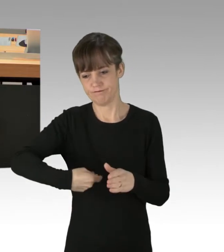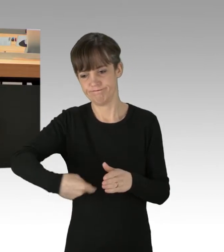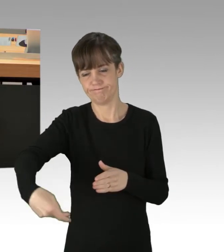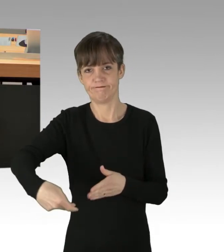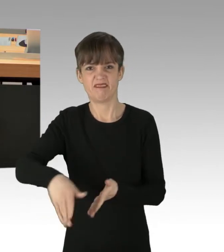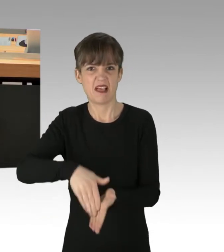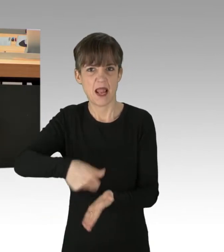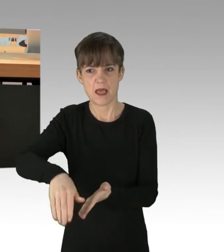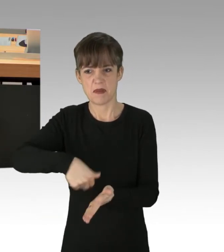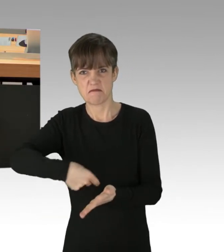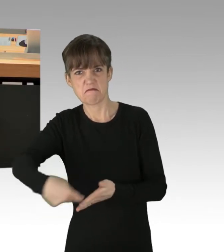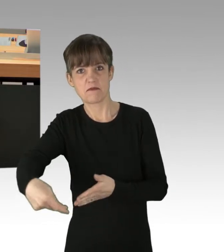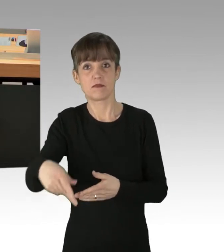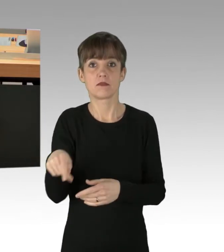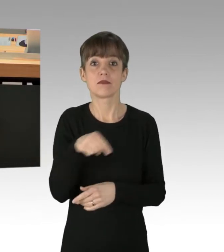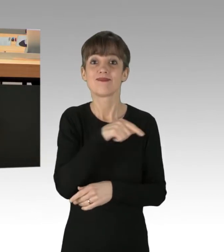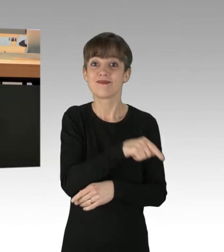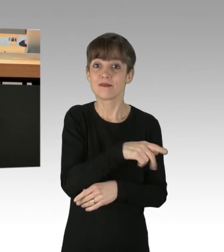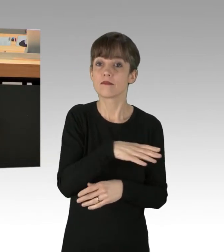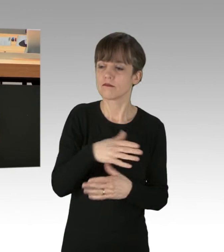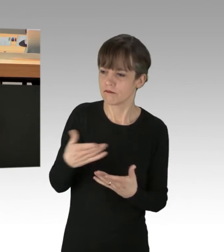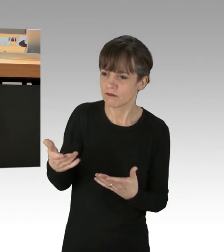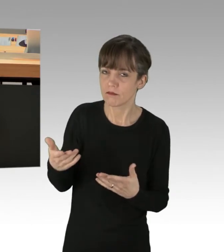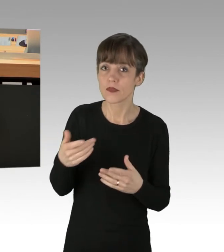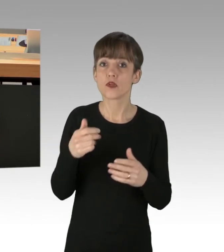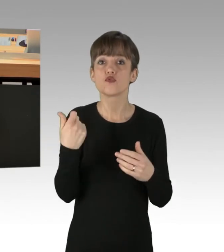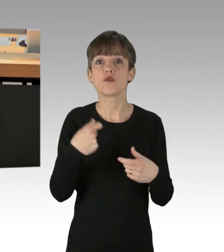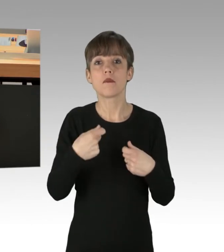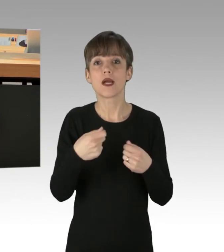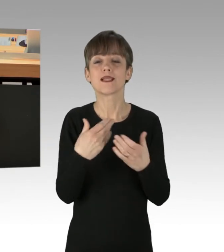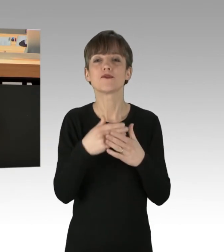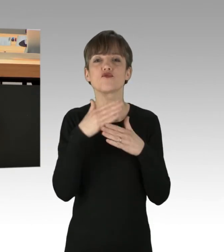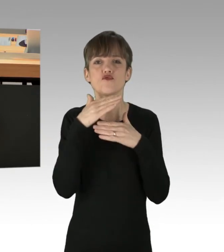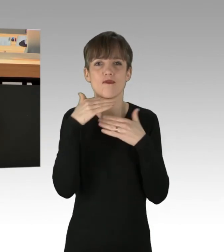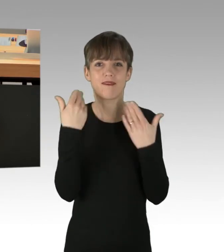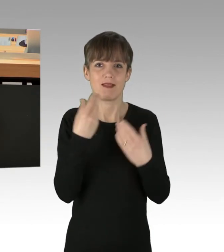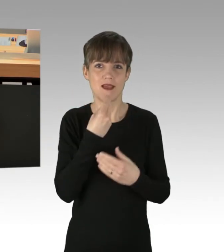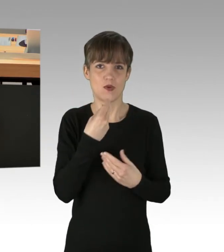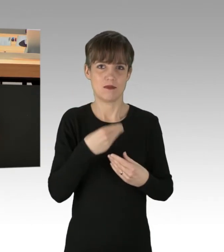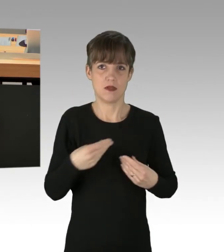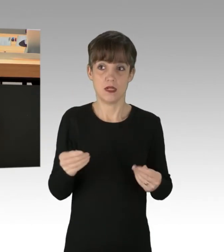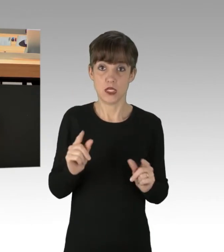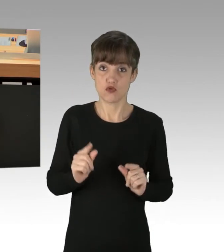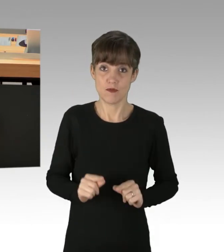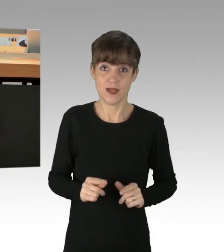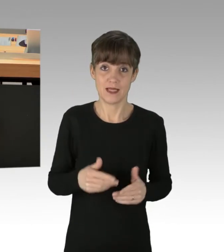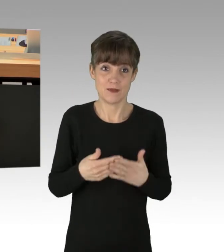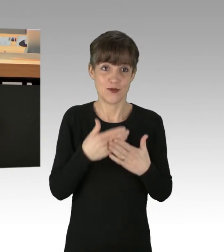dass es in den Supermärkten zu viel Nahrungsmittel gibt, als zu wenig. (Applaus)